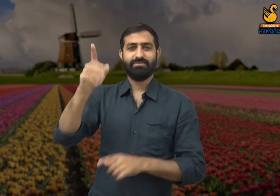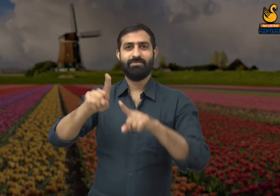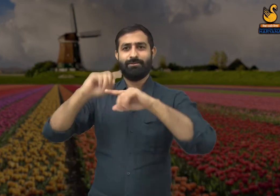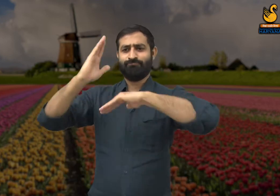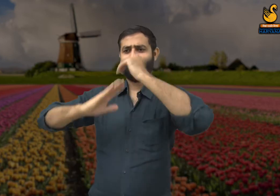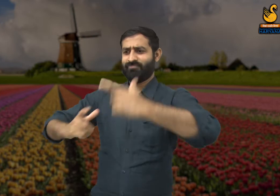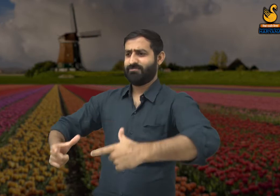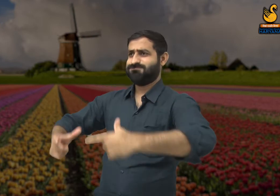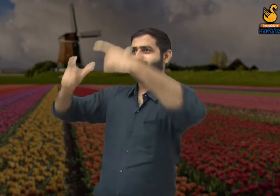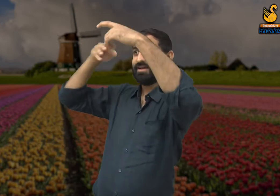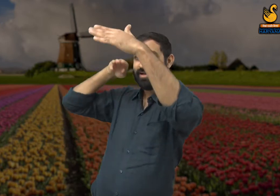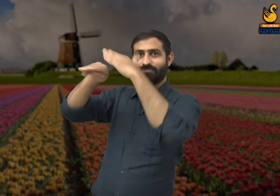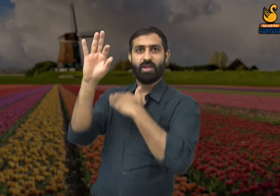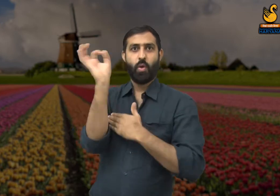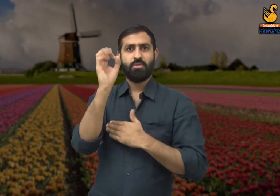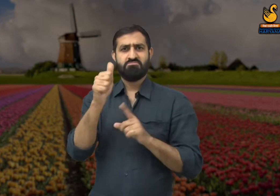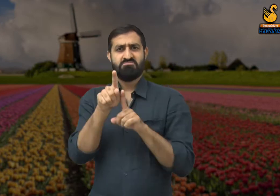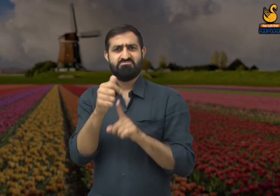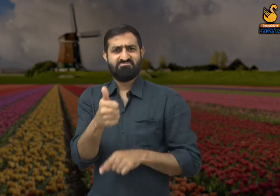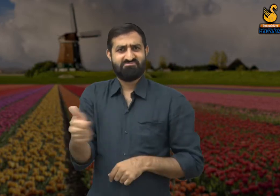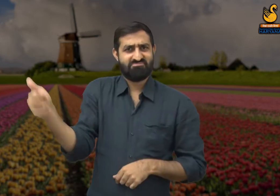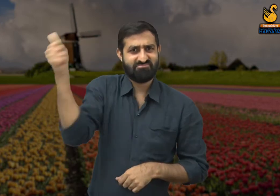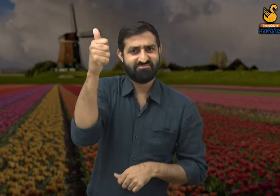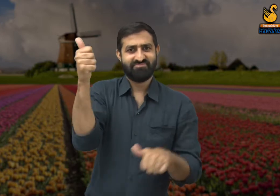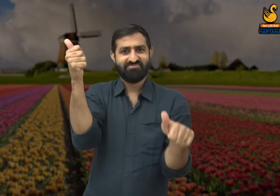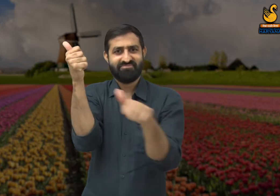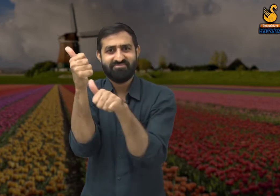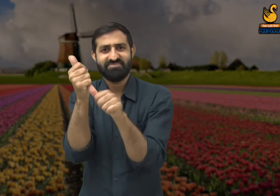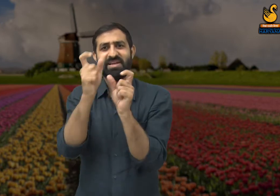दफ्तरों में कर्मचारियों के मालिक होते हैं